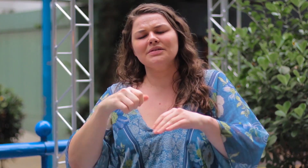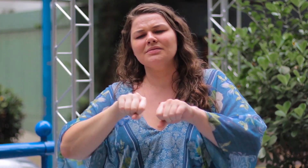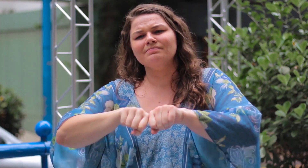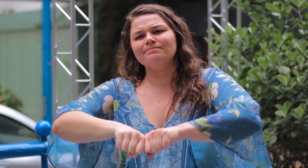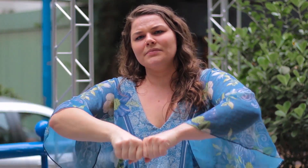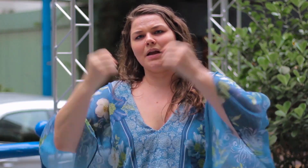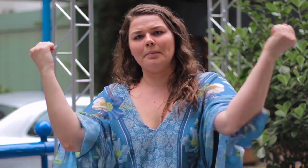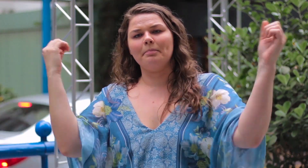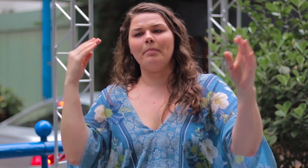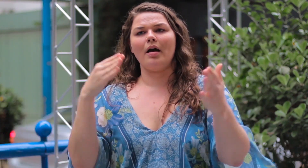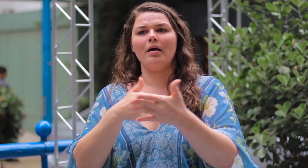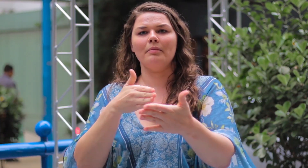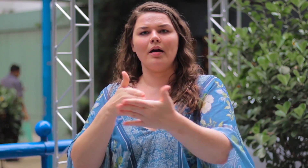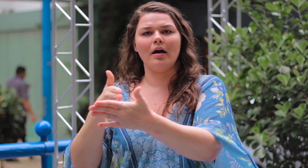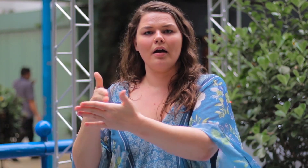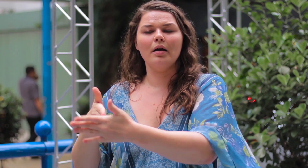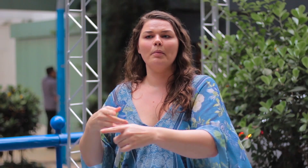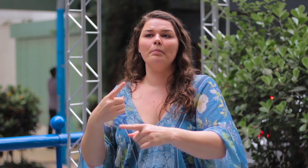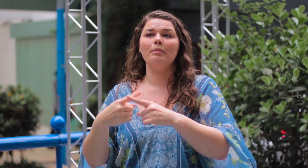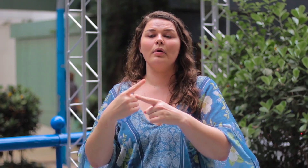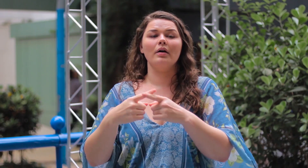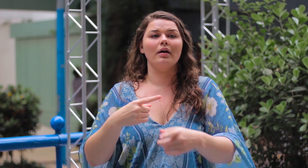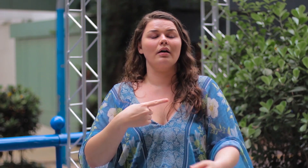precisa romper com este esteriótipo que impede que as pessoas se encaixem.